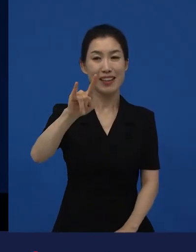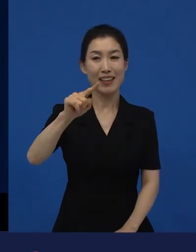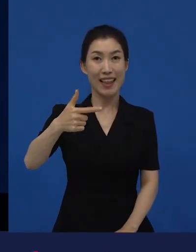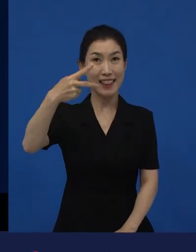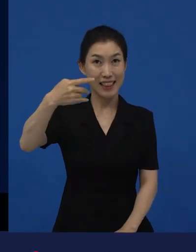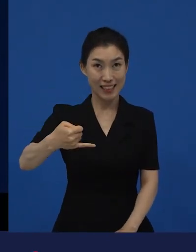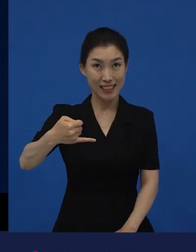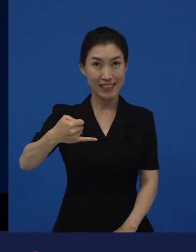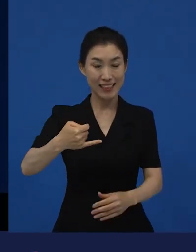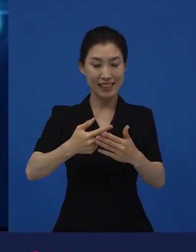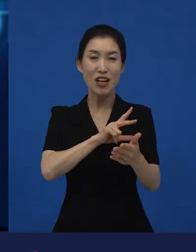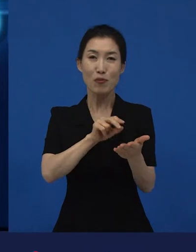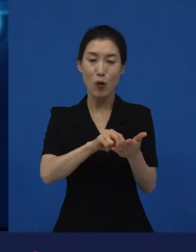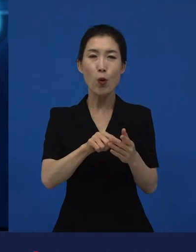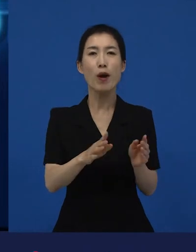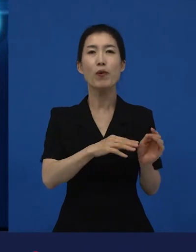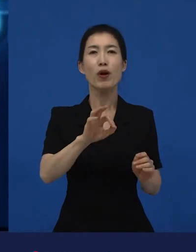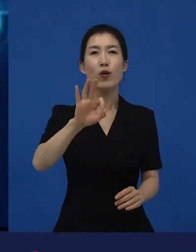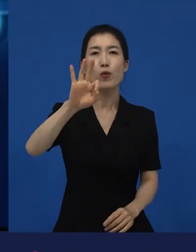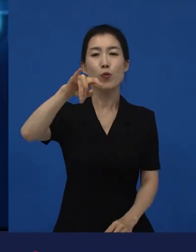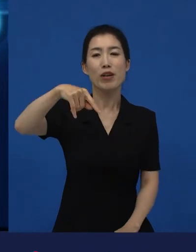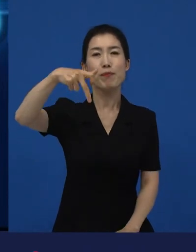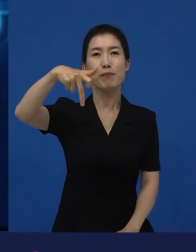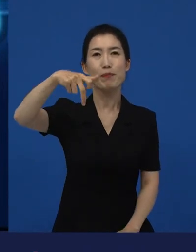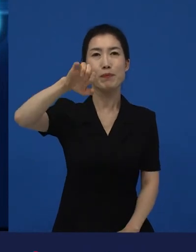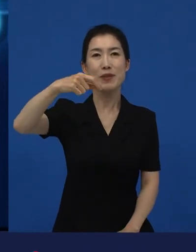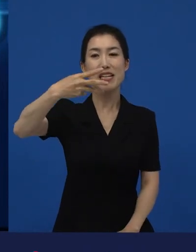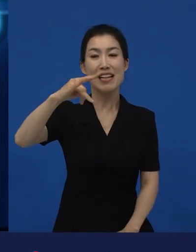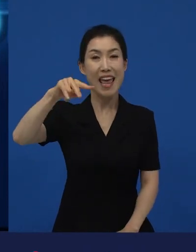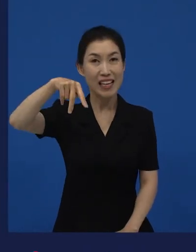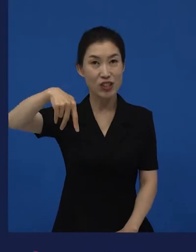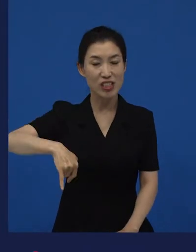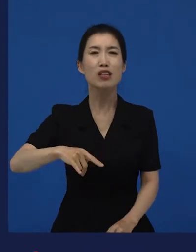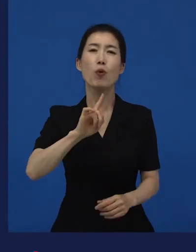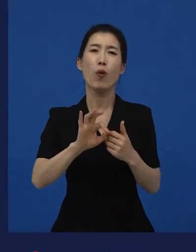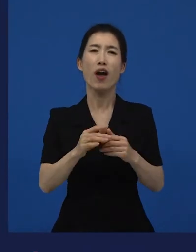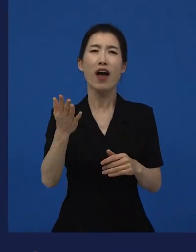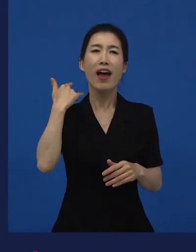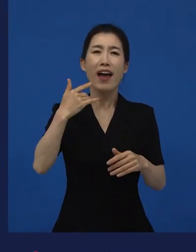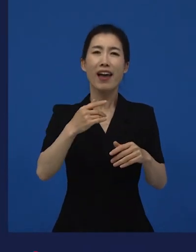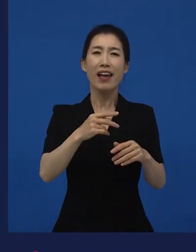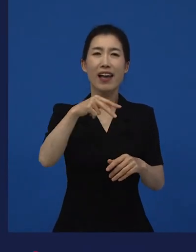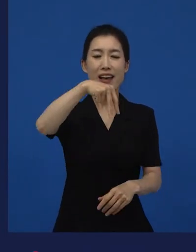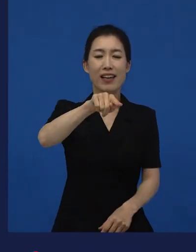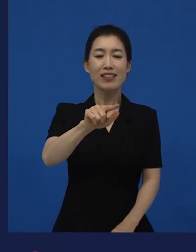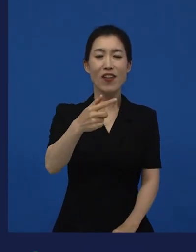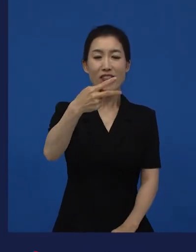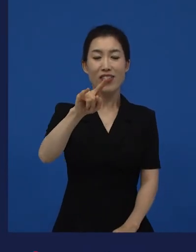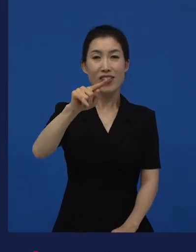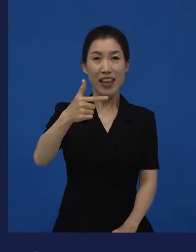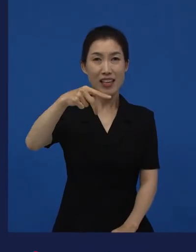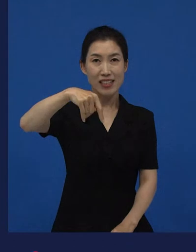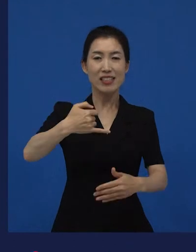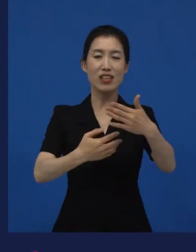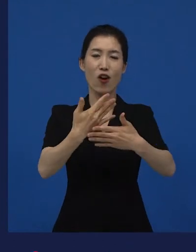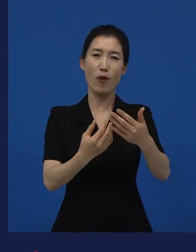아니면 뭐 같은 영화도 선댄스 영화제에서 단편이었던 작품이